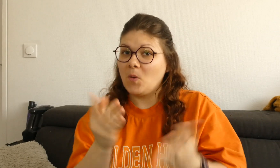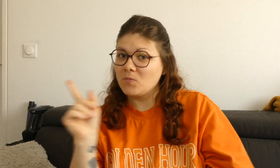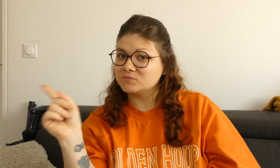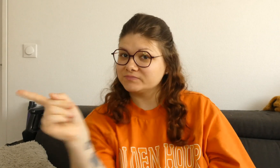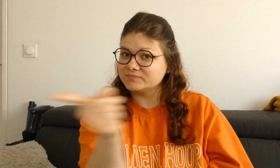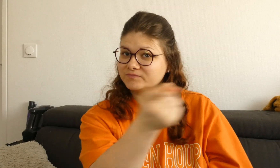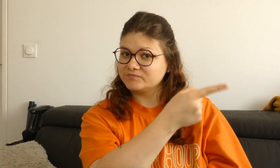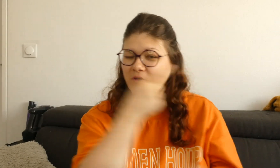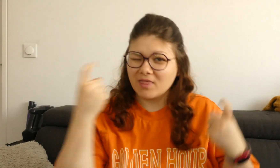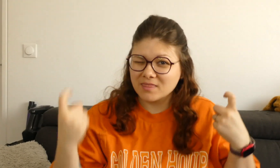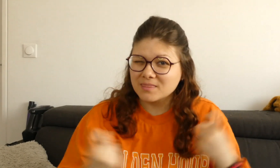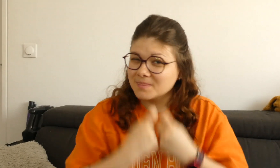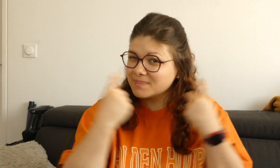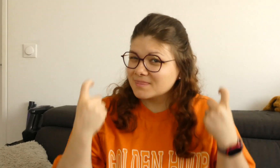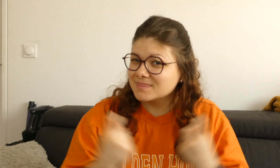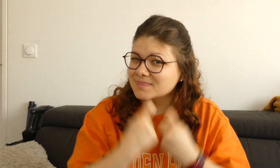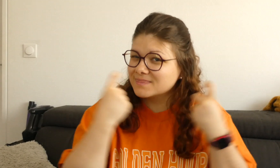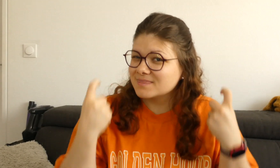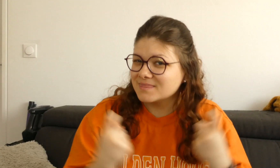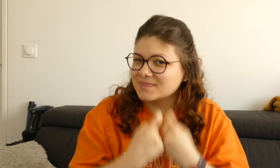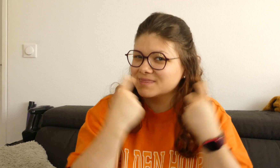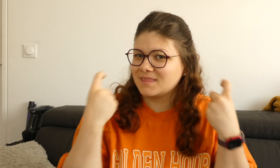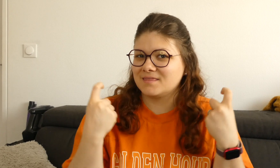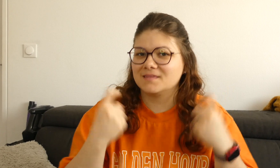sur quel thème ? Je vous propose un entraînement,